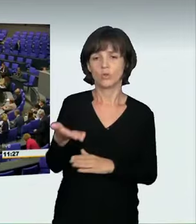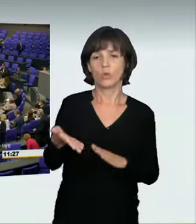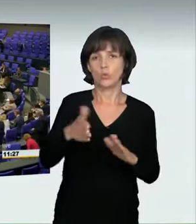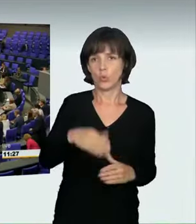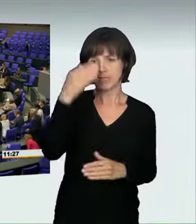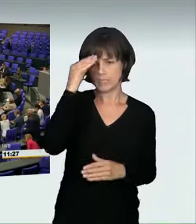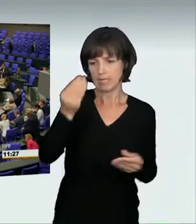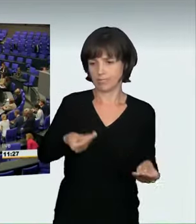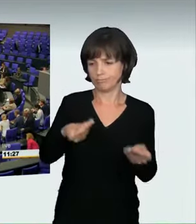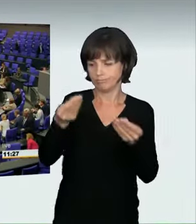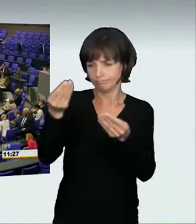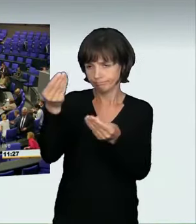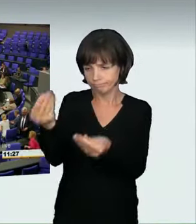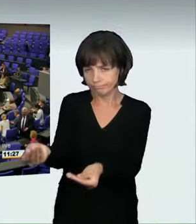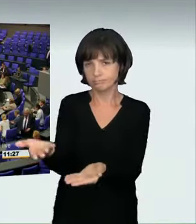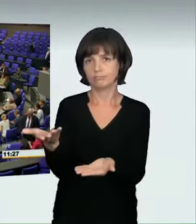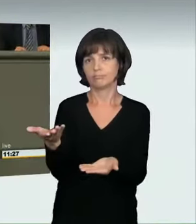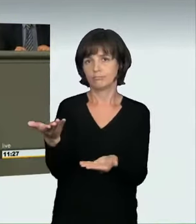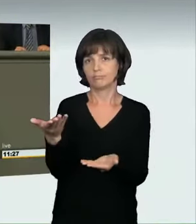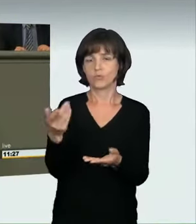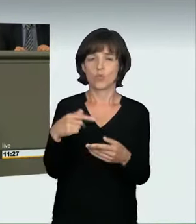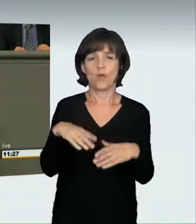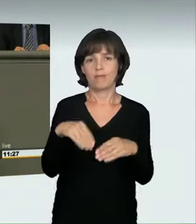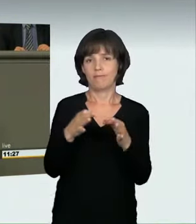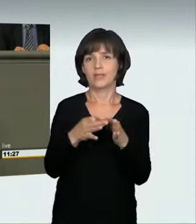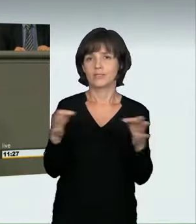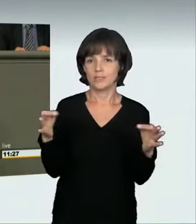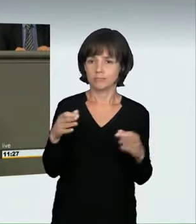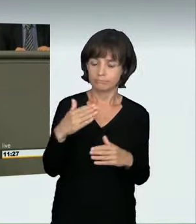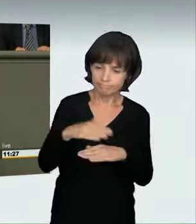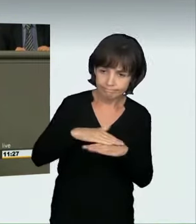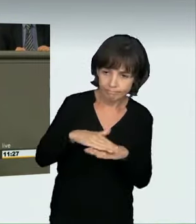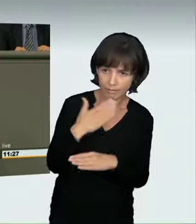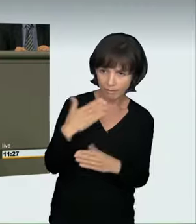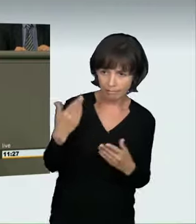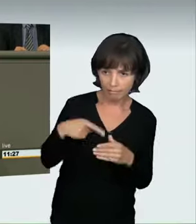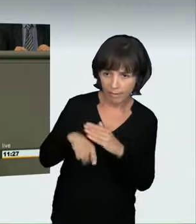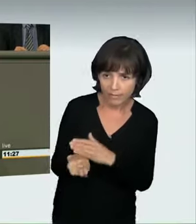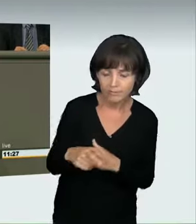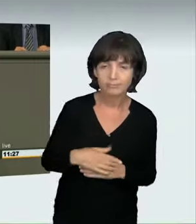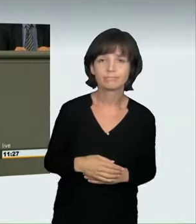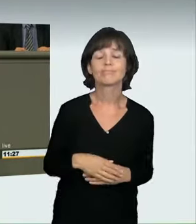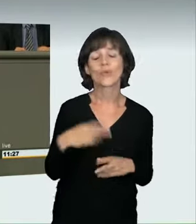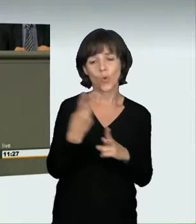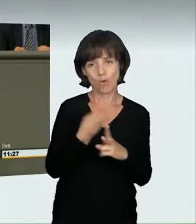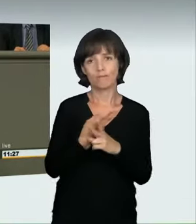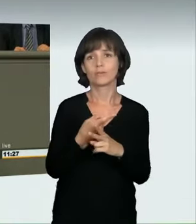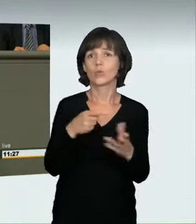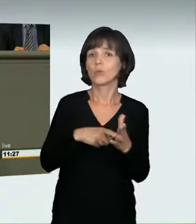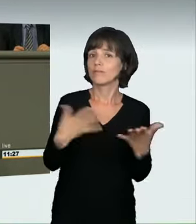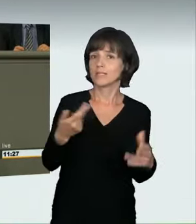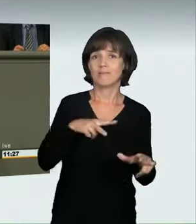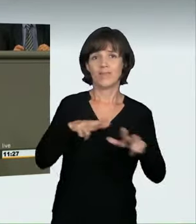In vielen Fällen waren Verkehrsunfälle die Ursache. Wie fing es an?